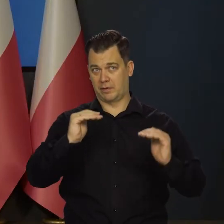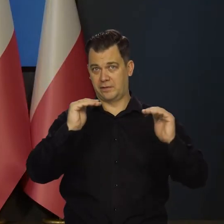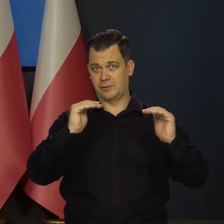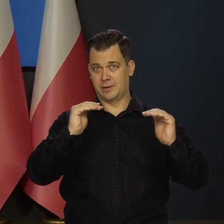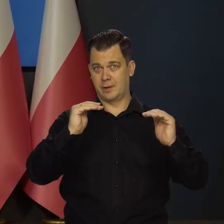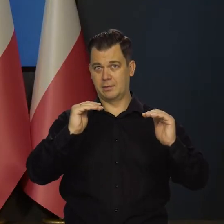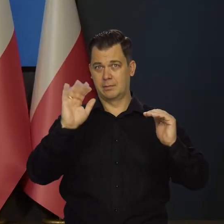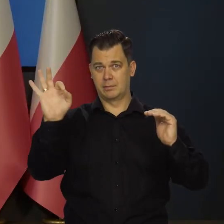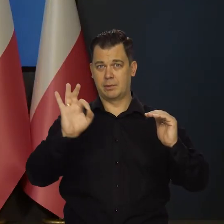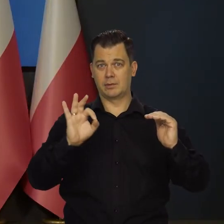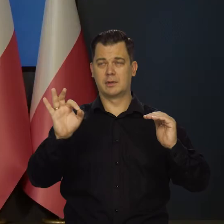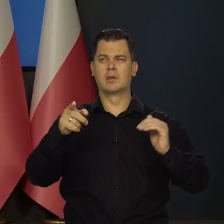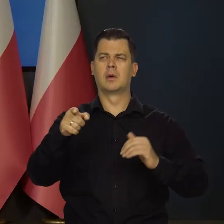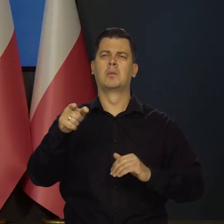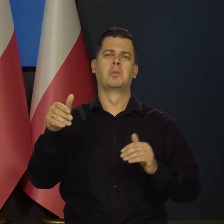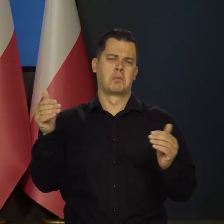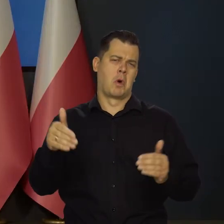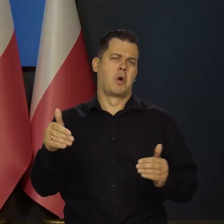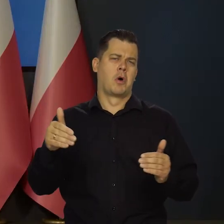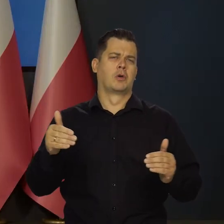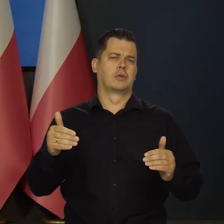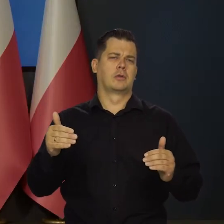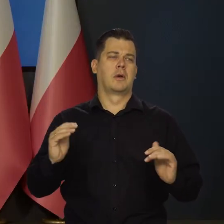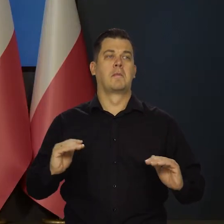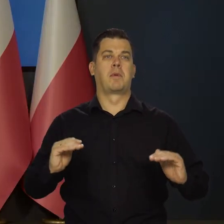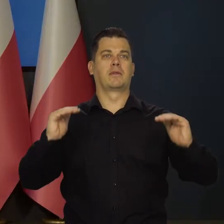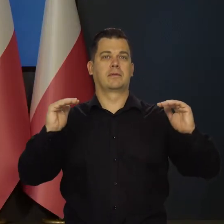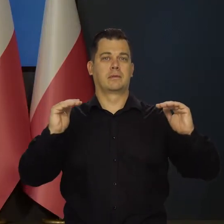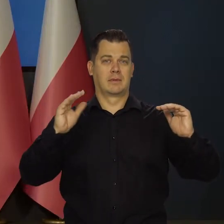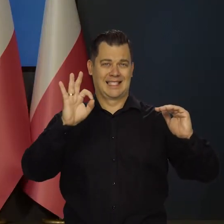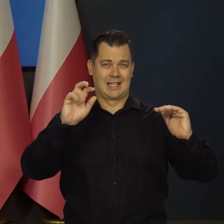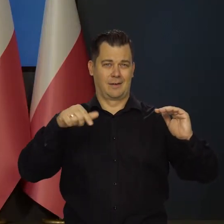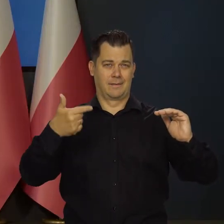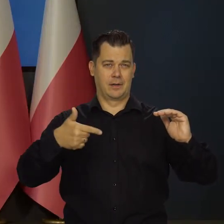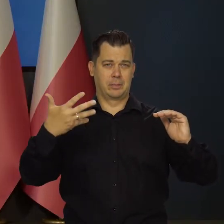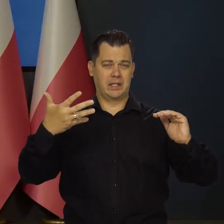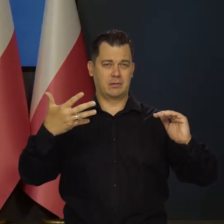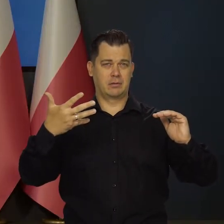bo zakładał pan, że możliwa jest też podwyżka o 25 punktów bazowych.